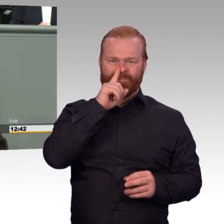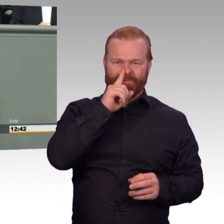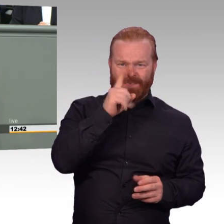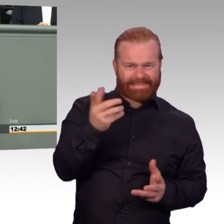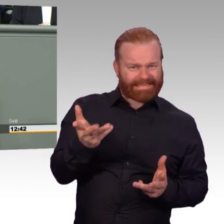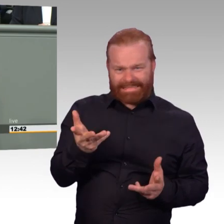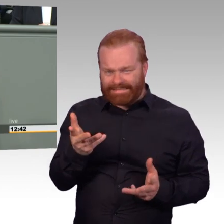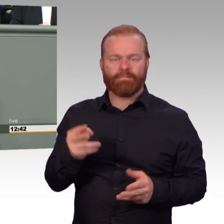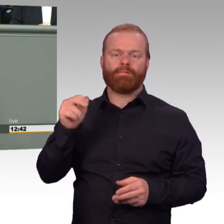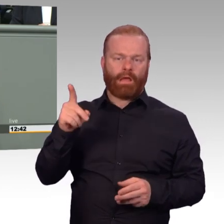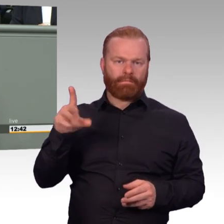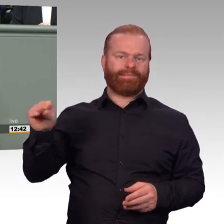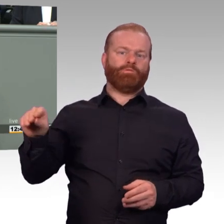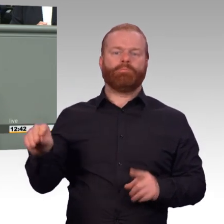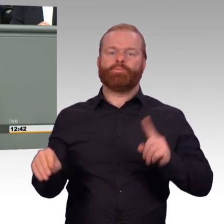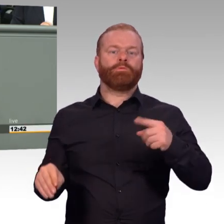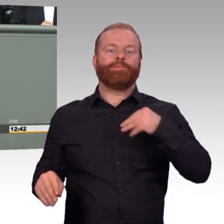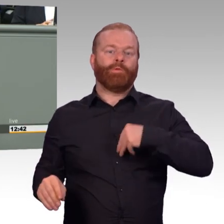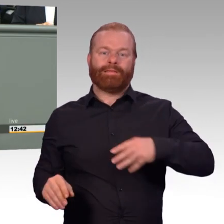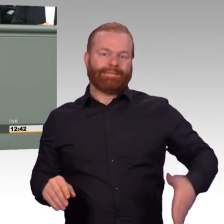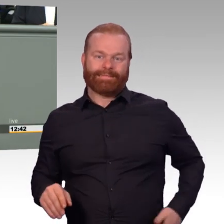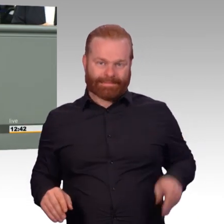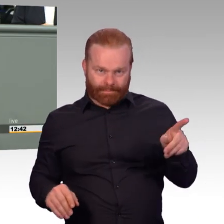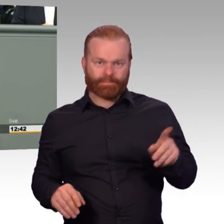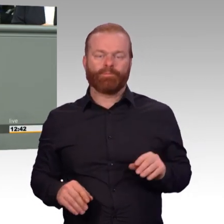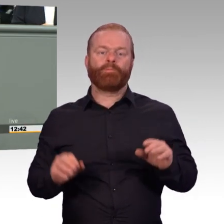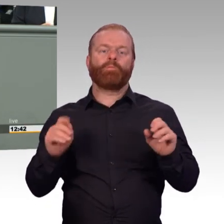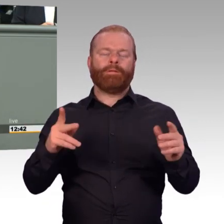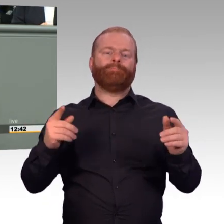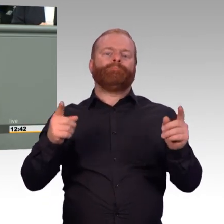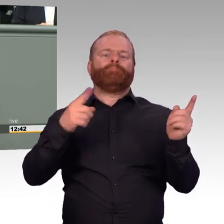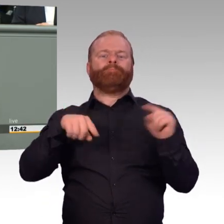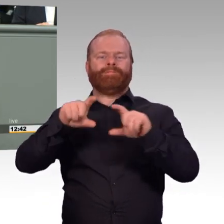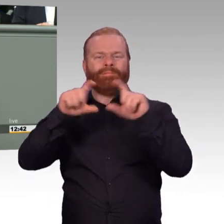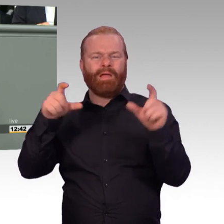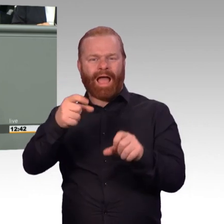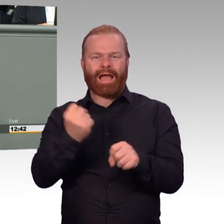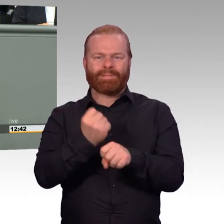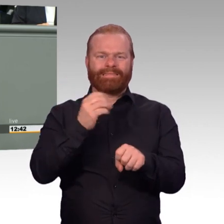sich völlig anders gestaltet? Unsere Arbeitszeit als Abgeordnete, denke ich, dürfen wir nicht als Vergleich heranziehen.